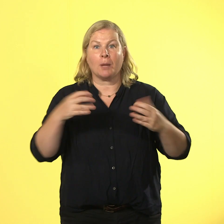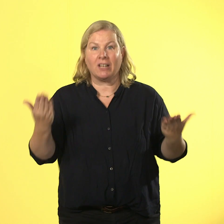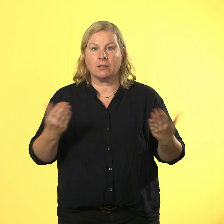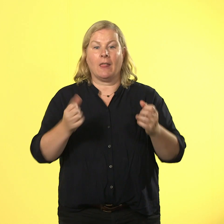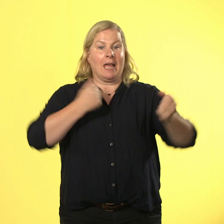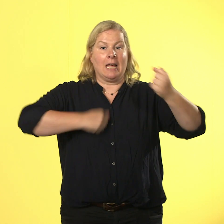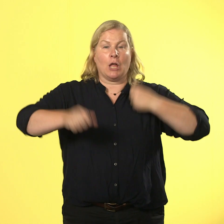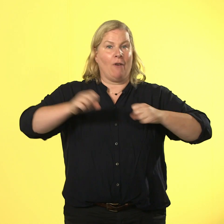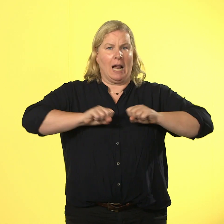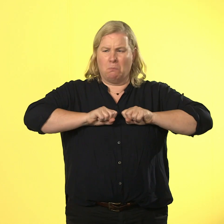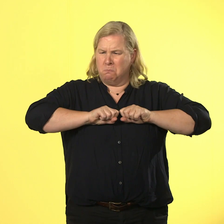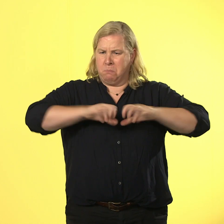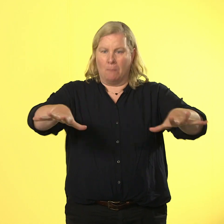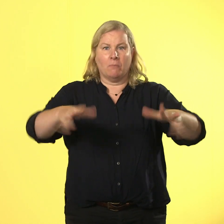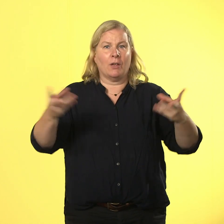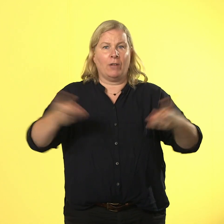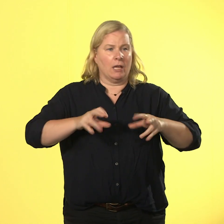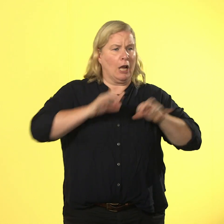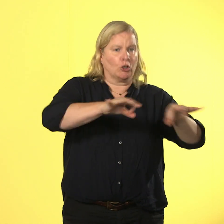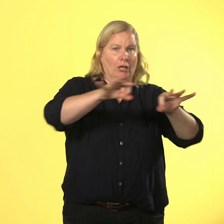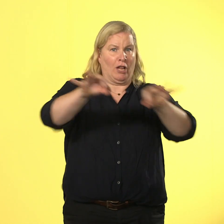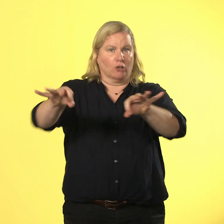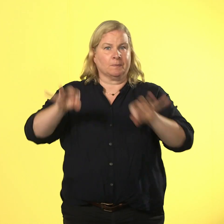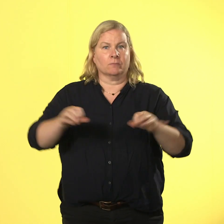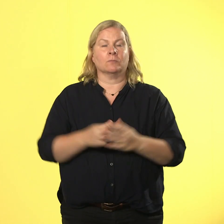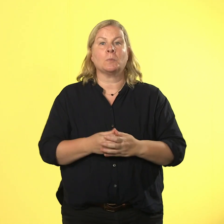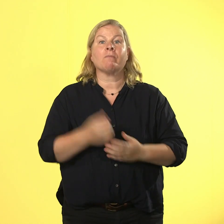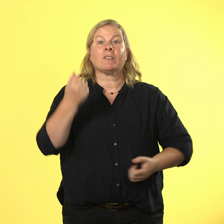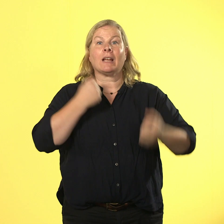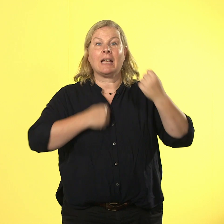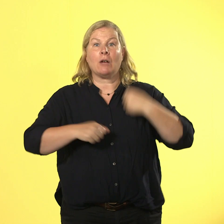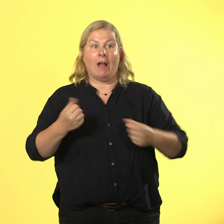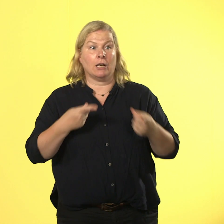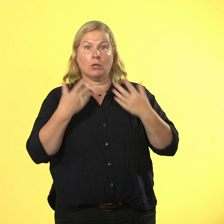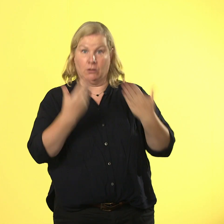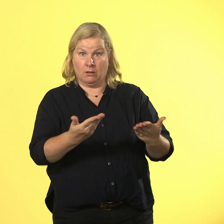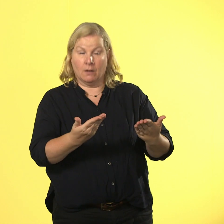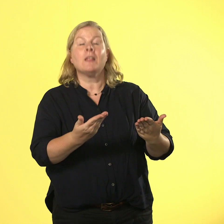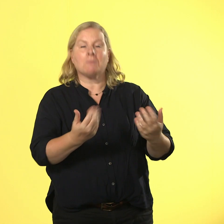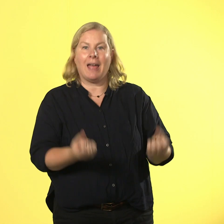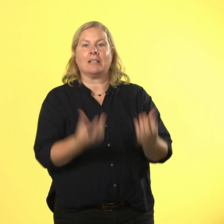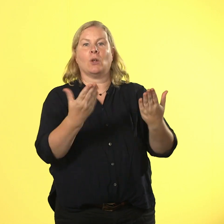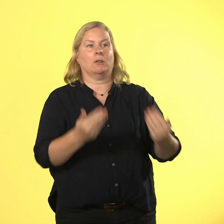wie eine ansteckende krankheit. gewalt erzeugt gegengewalt und bringen tut sie sowieso nichts.